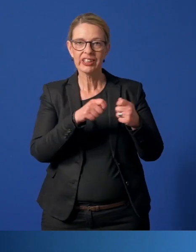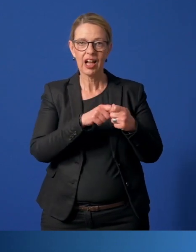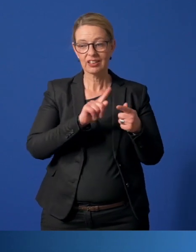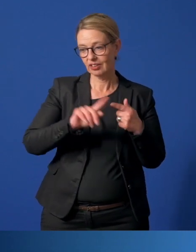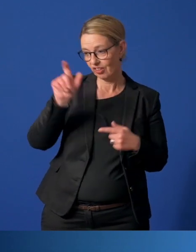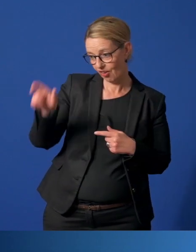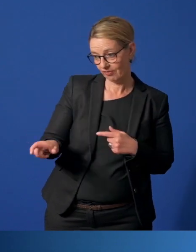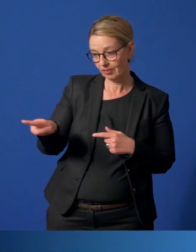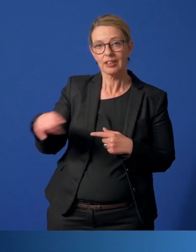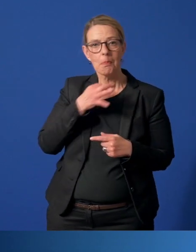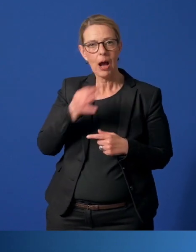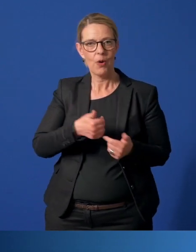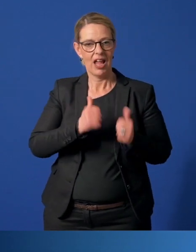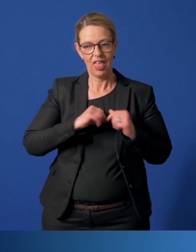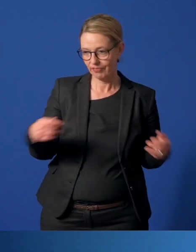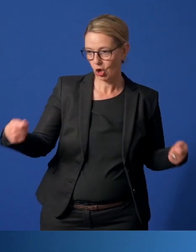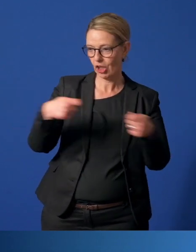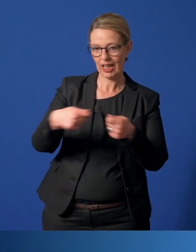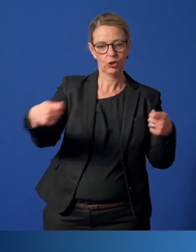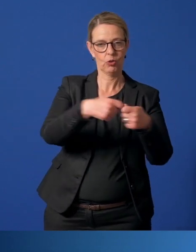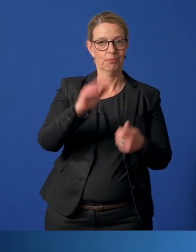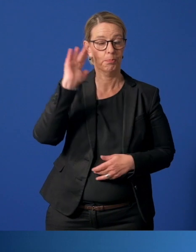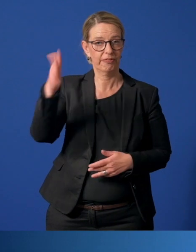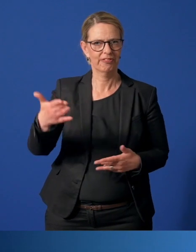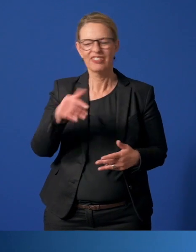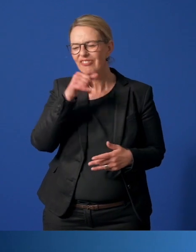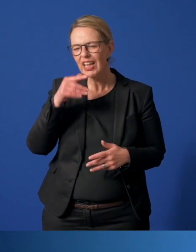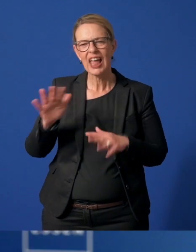mit Menschen gebracht, die Hilfe benötigen. Viele Menschen aus den Risikogruppen.